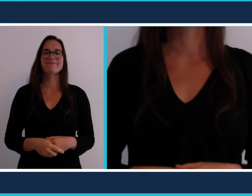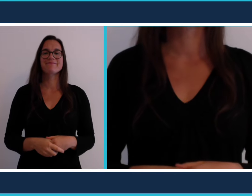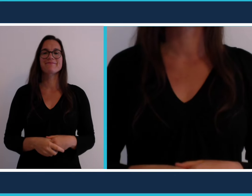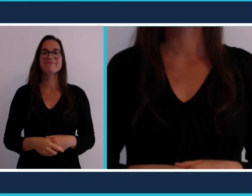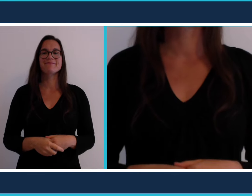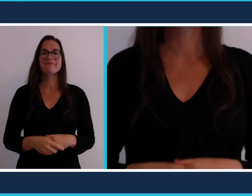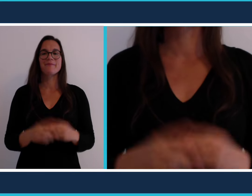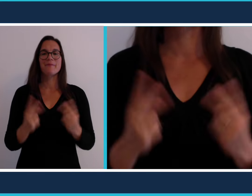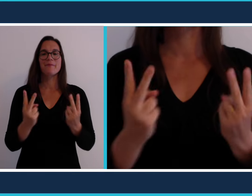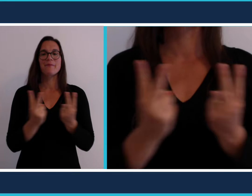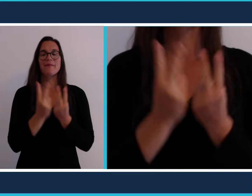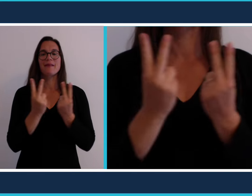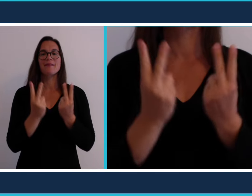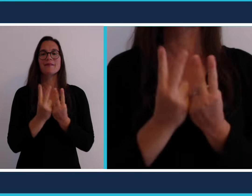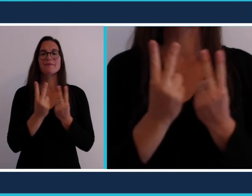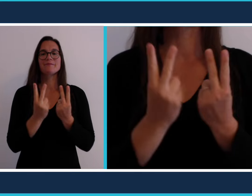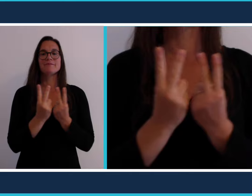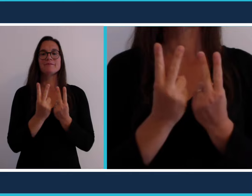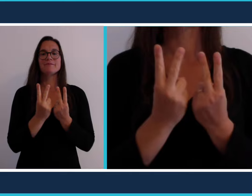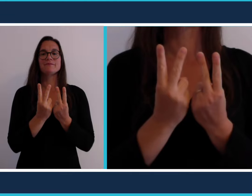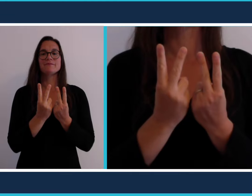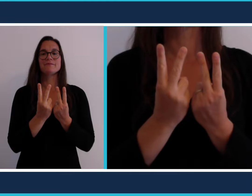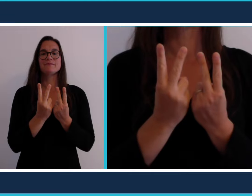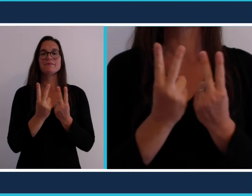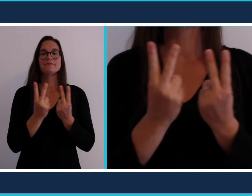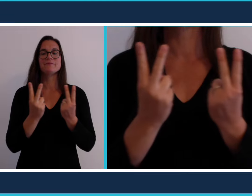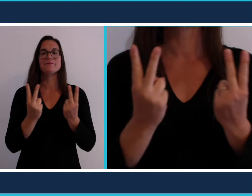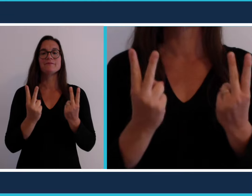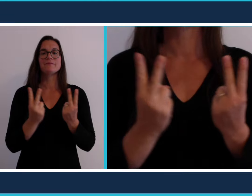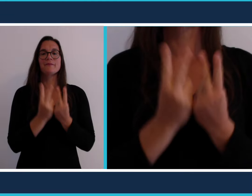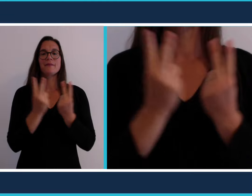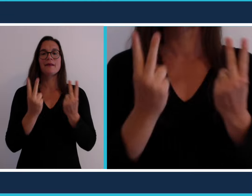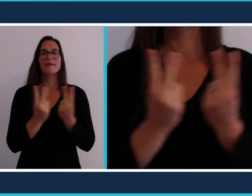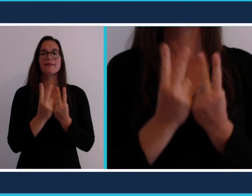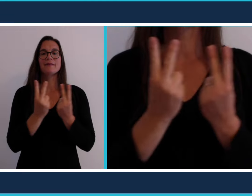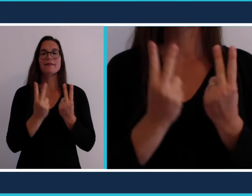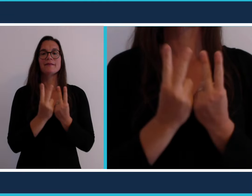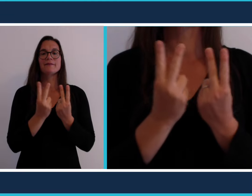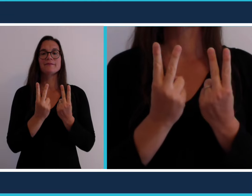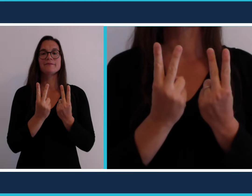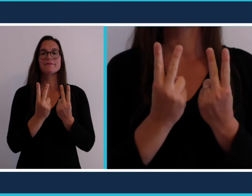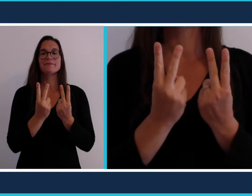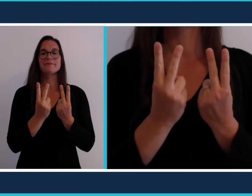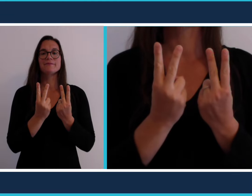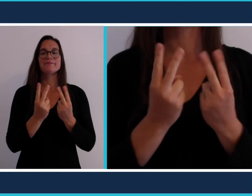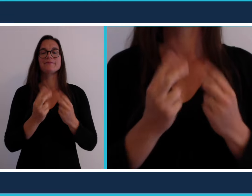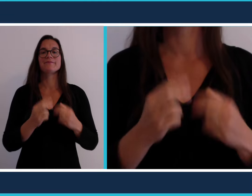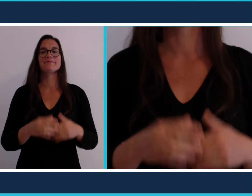[parc]